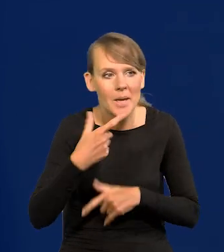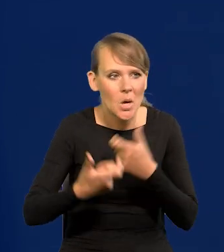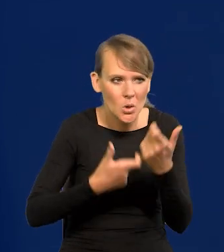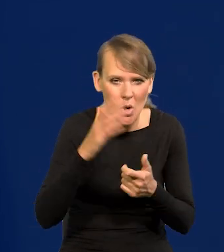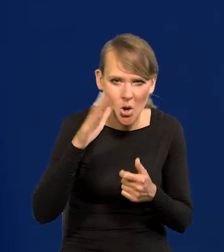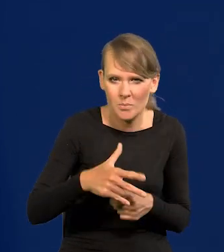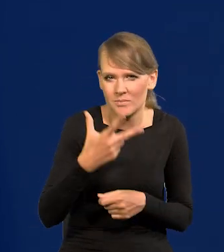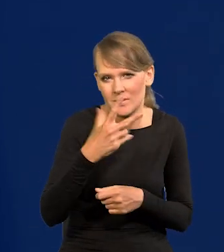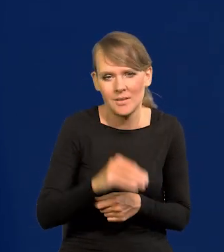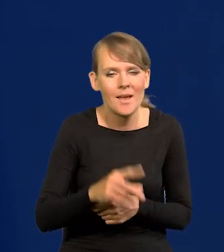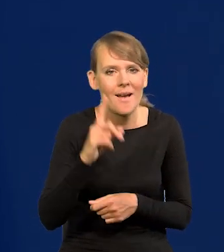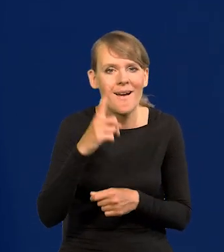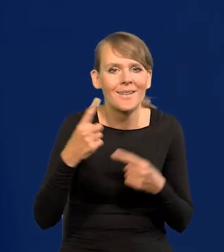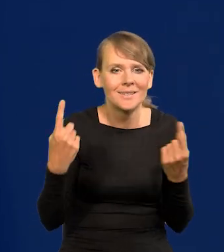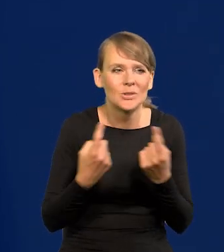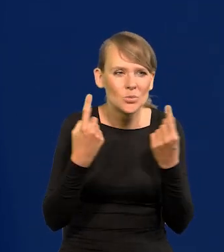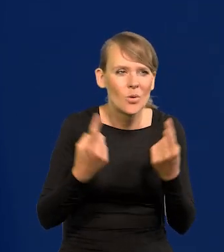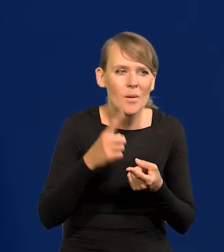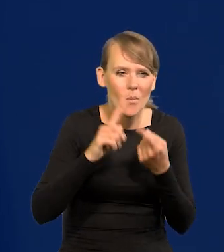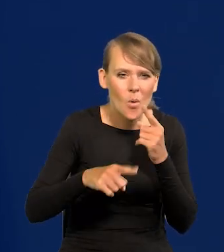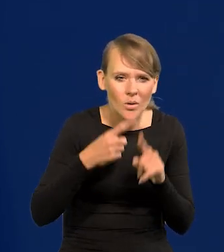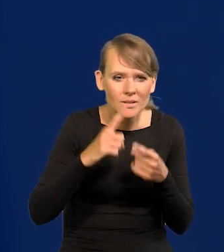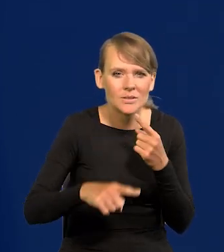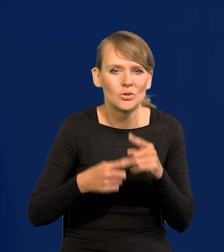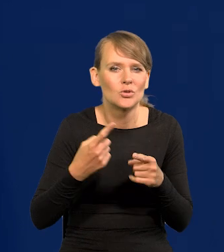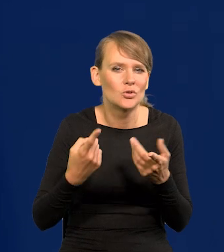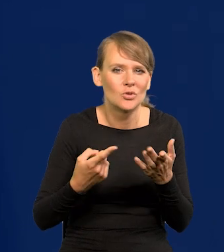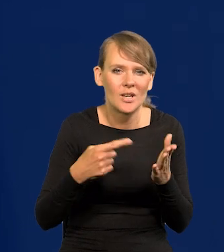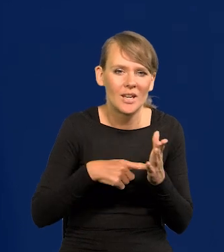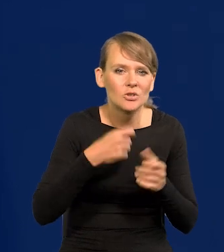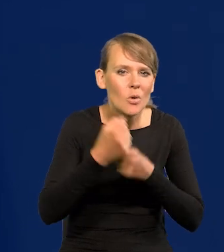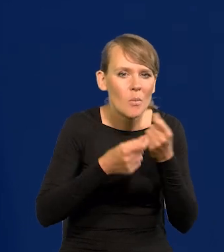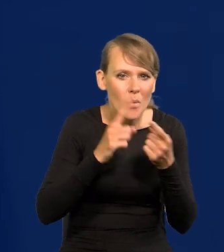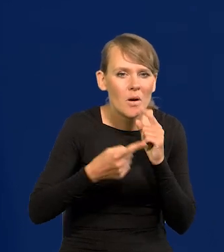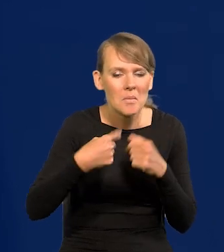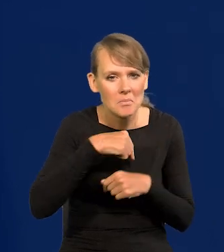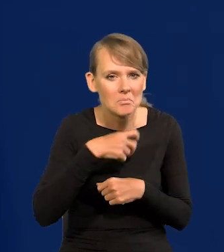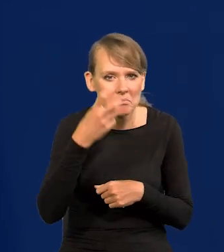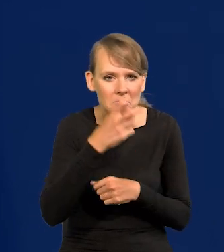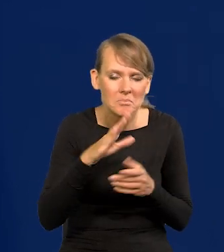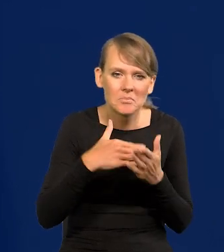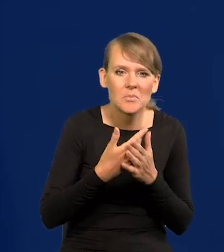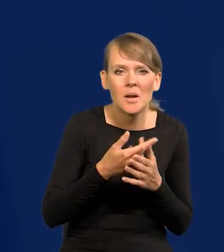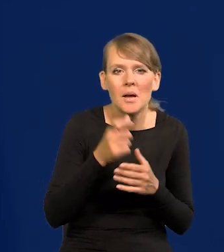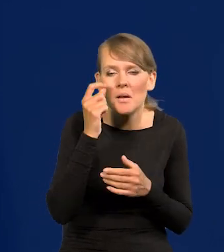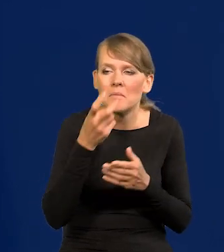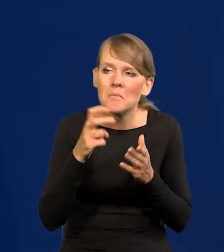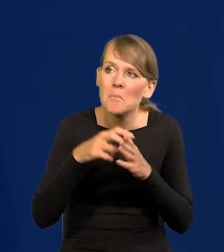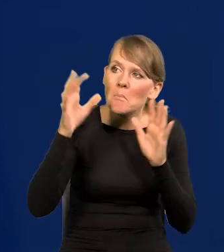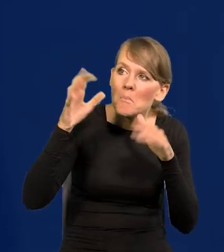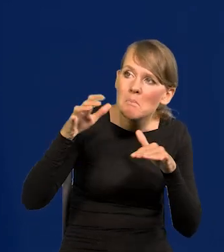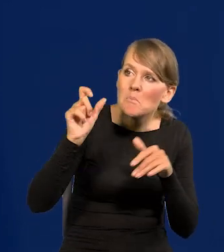Natomiast sytuacja polityczna, czy te działania polityczne nas interesują, jak tyle jak wstajemy rano, czy deszcz pada, czy nie pada,